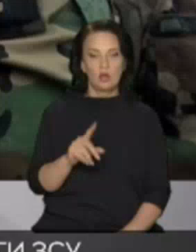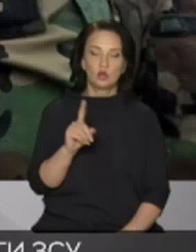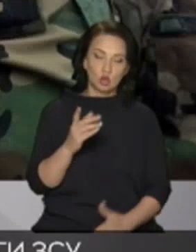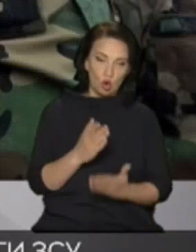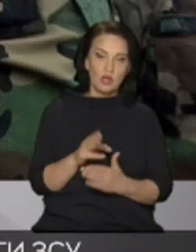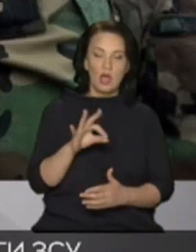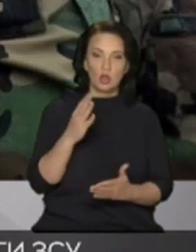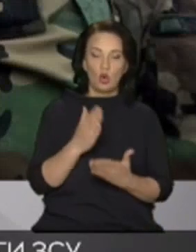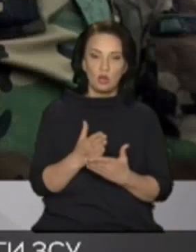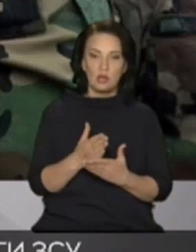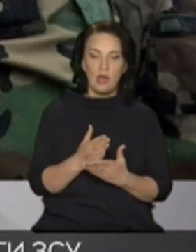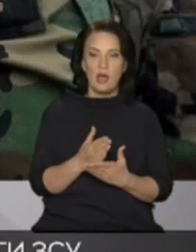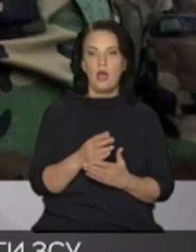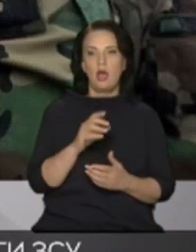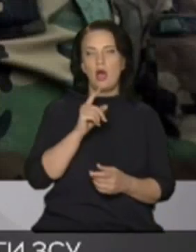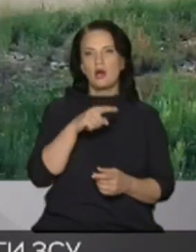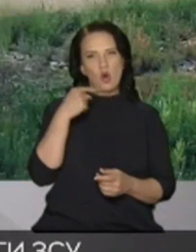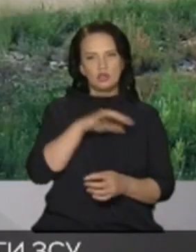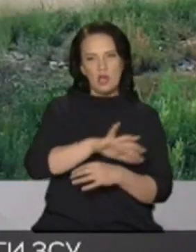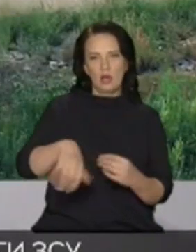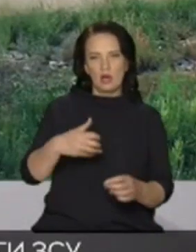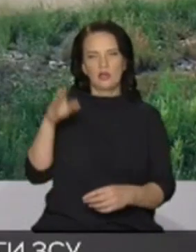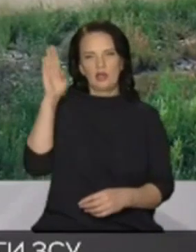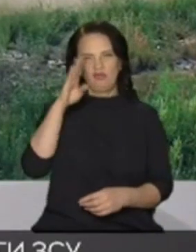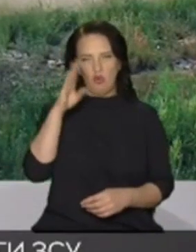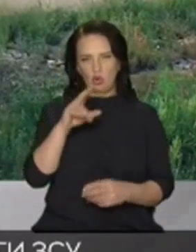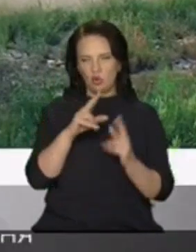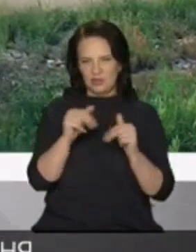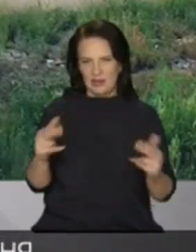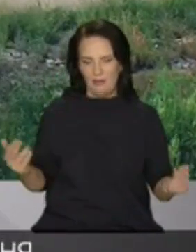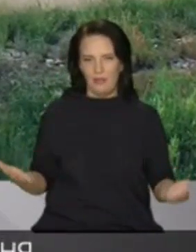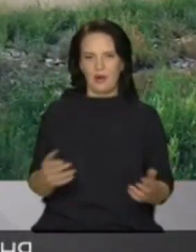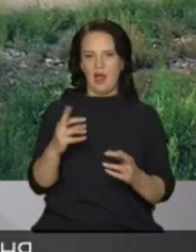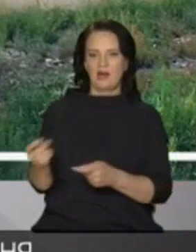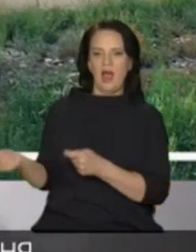під шумок Росія краде воду з Дніпра для подачі окупований Крим 24 лютого окупанти